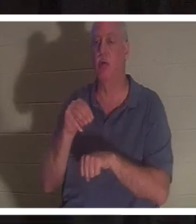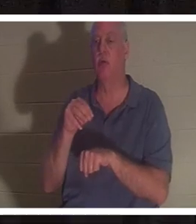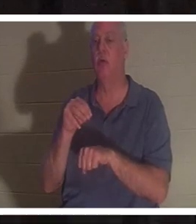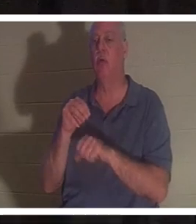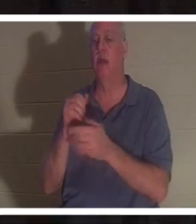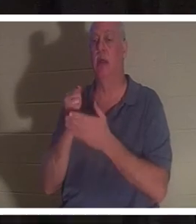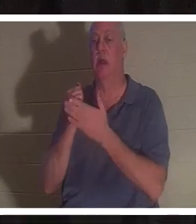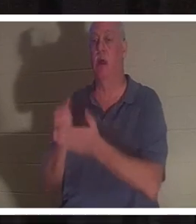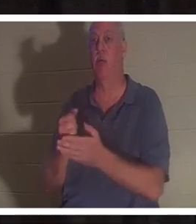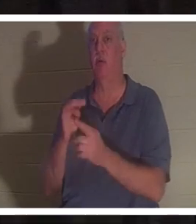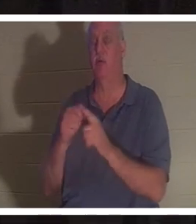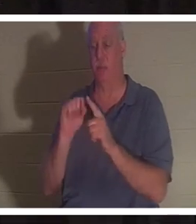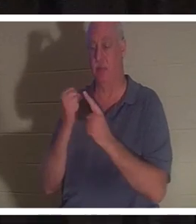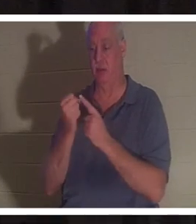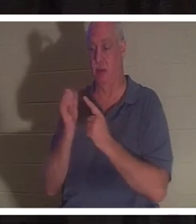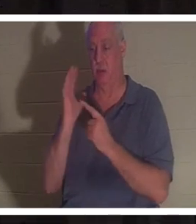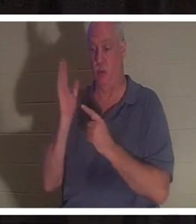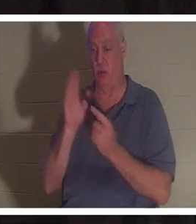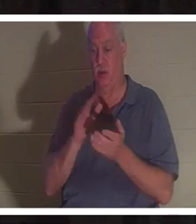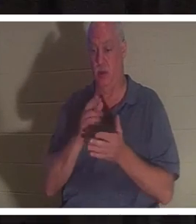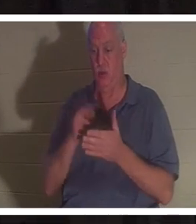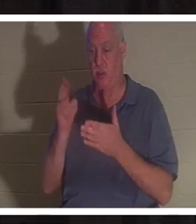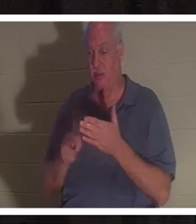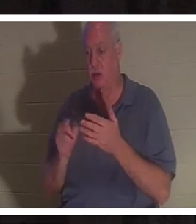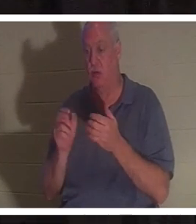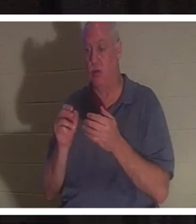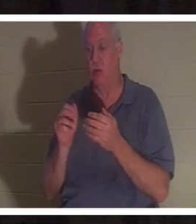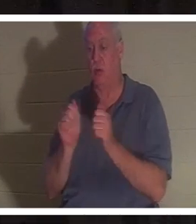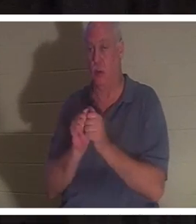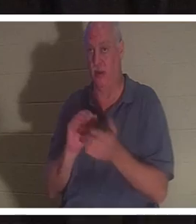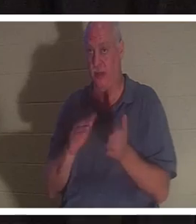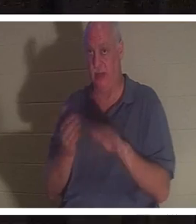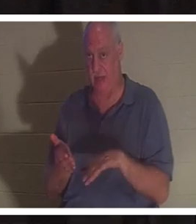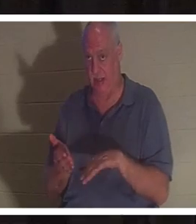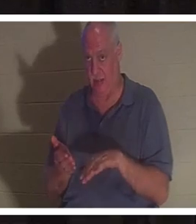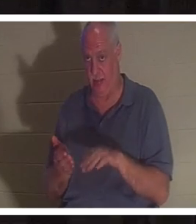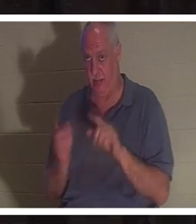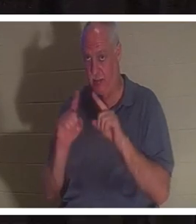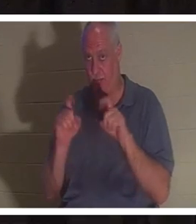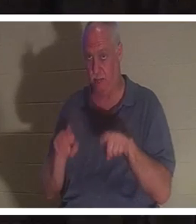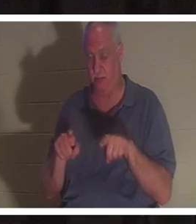привела бы к вашей смерти? Дайте вам несколько минут, чтобы обдумать это и обсудить это со своим столом.